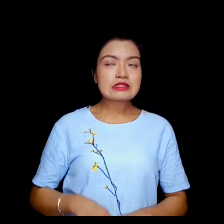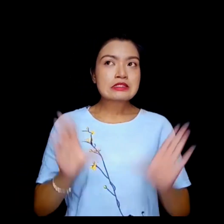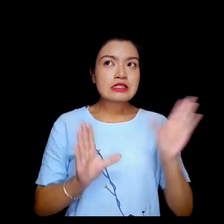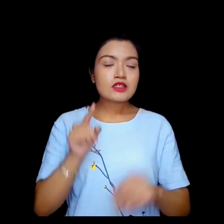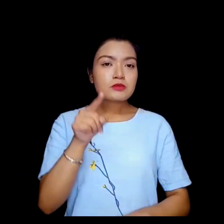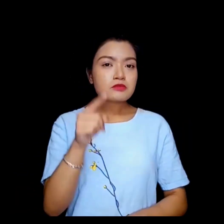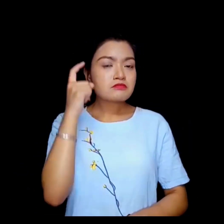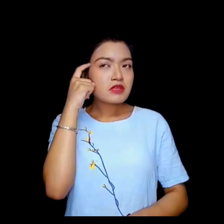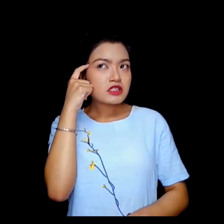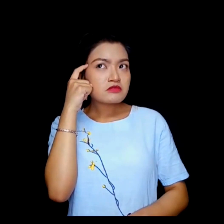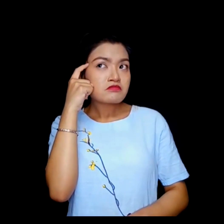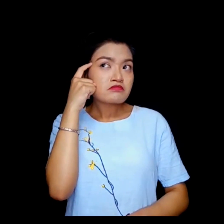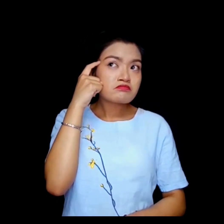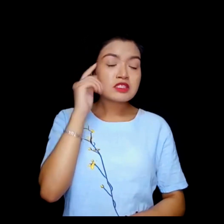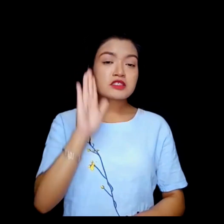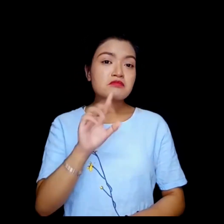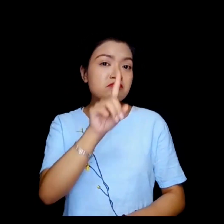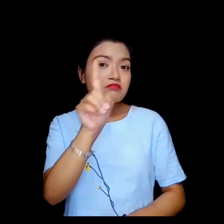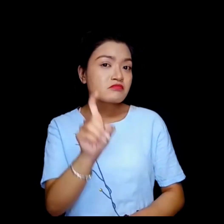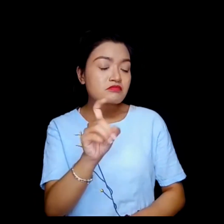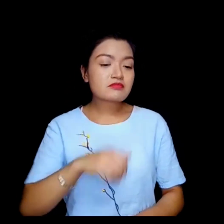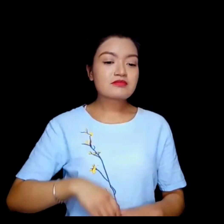के तपाई आपत्ती छ यदी म ... ?